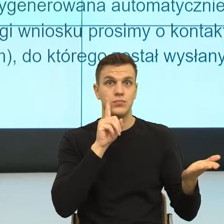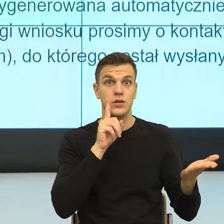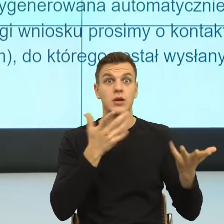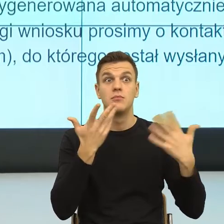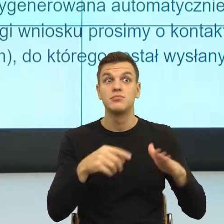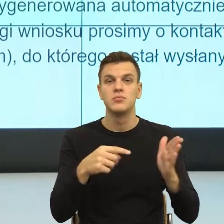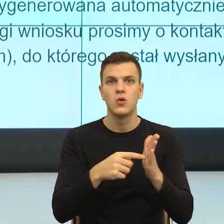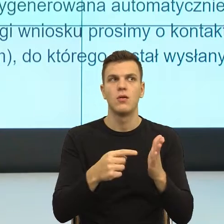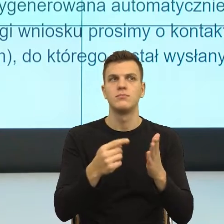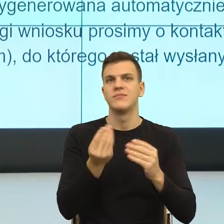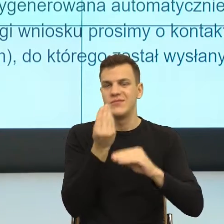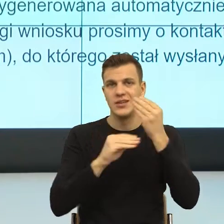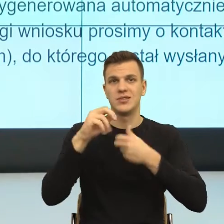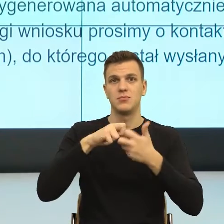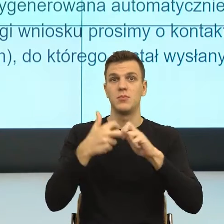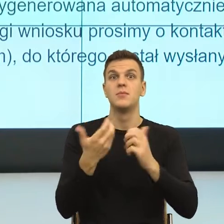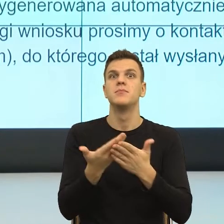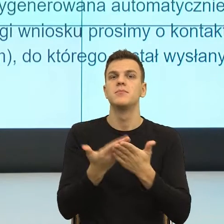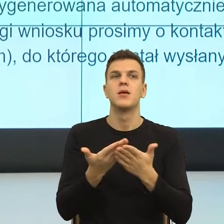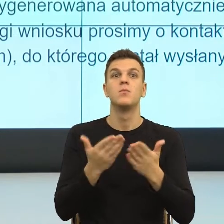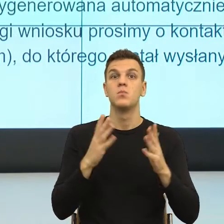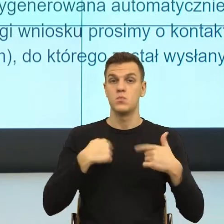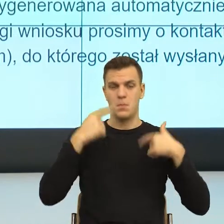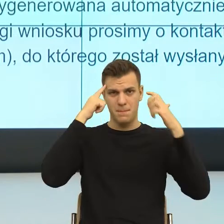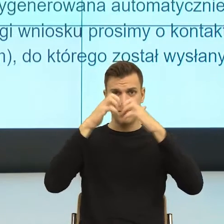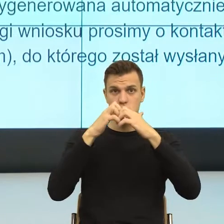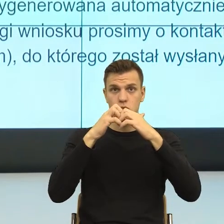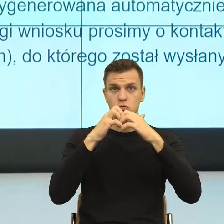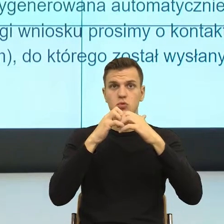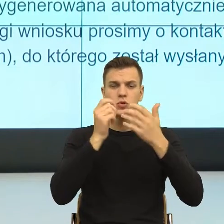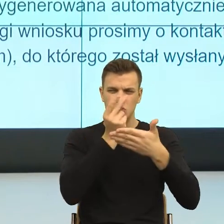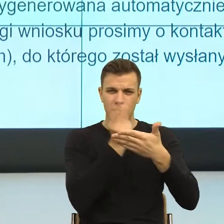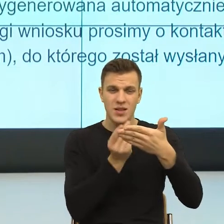dlatego, że mój umysł musi skonstruować podwójne sceny